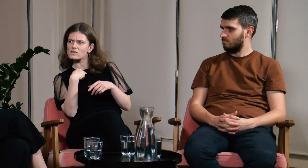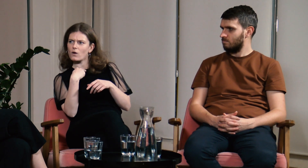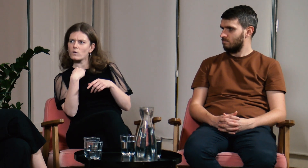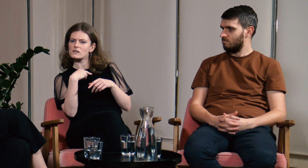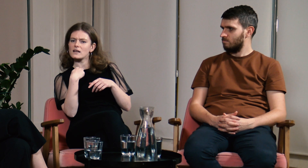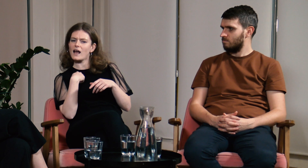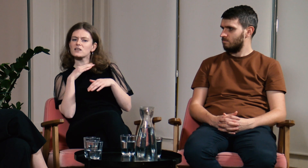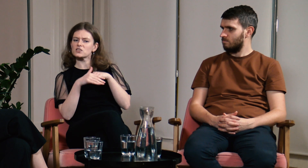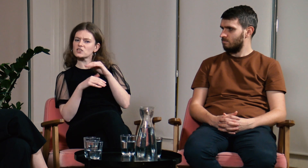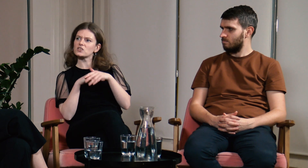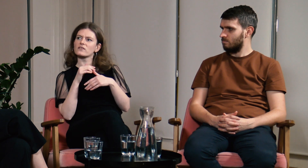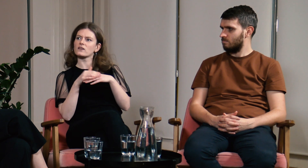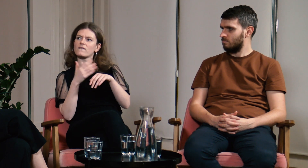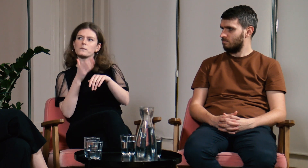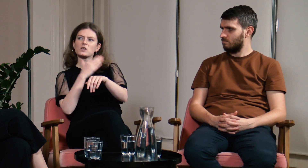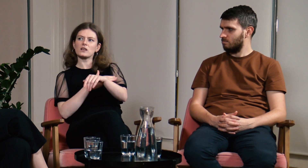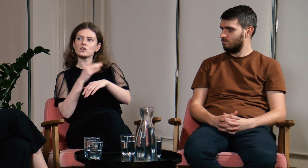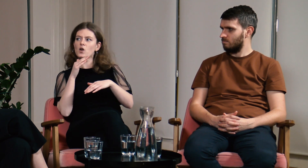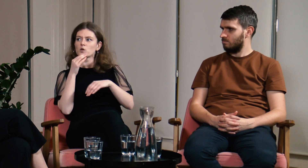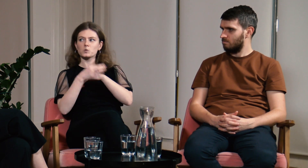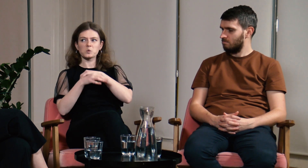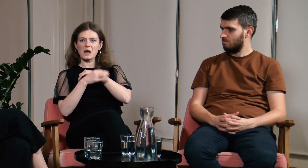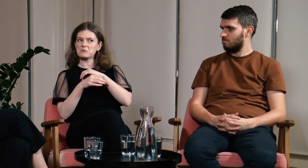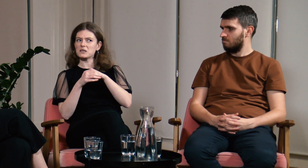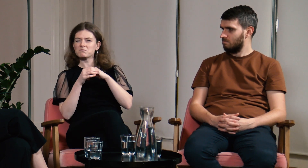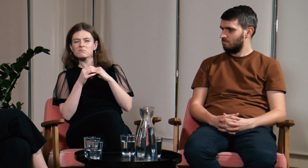że jestem teraz szczęśliwsza niż przed studiami.